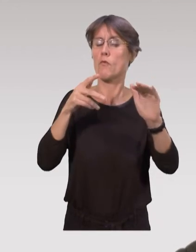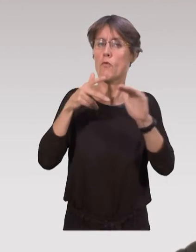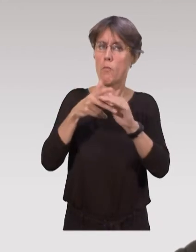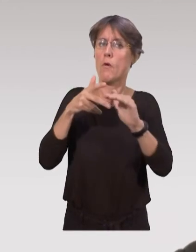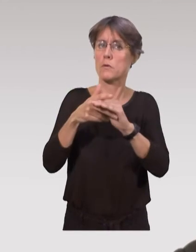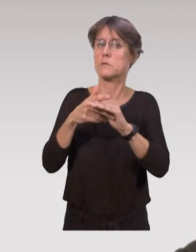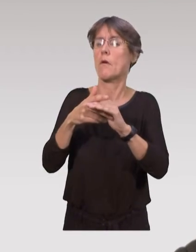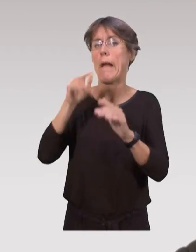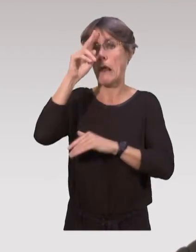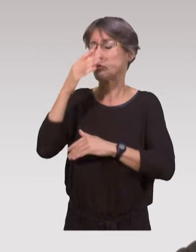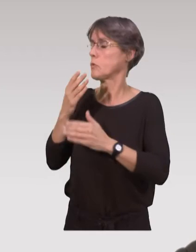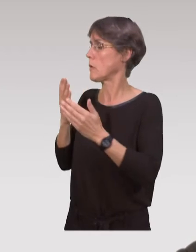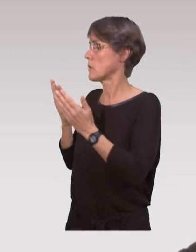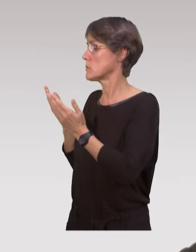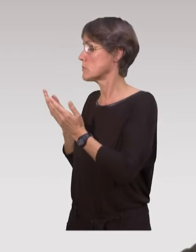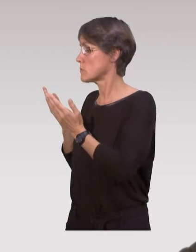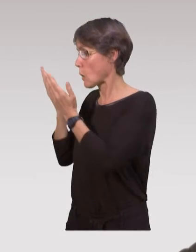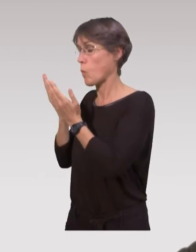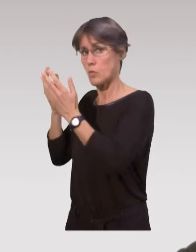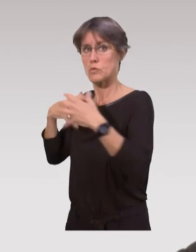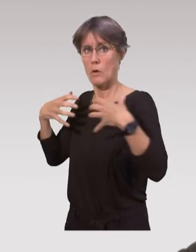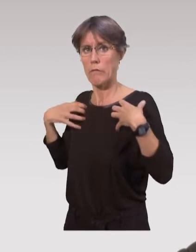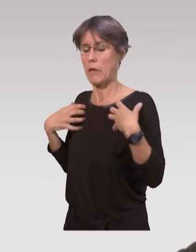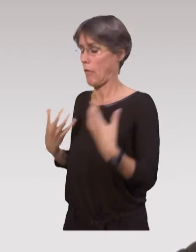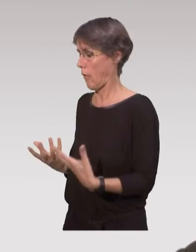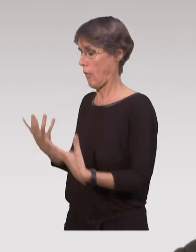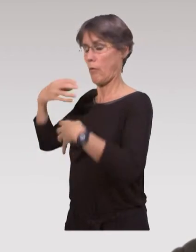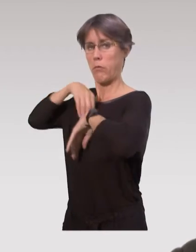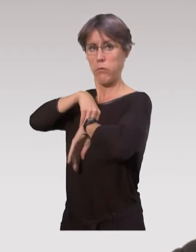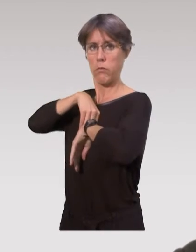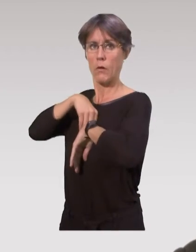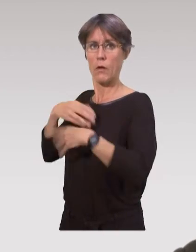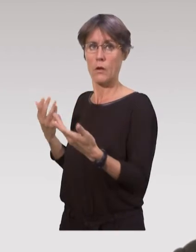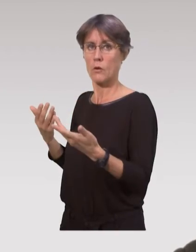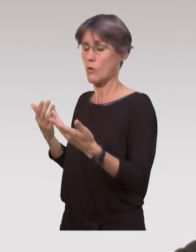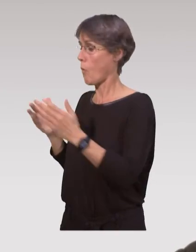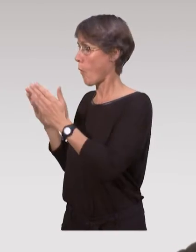commencent à avoir cette culture d’aller chercher effectivement les données scientifiques,